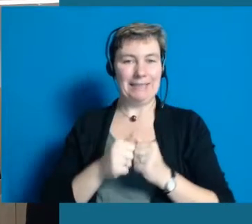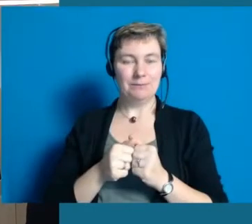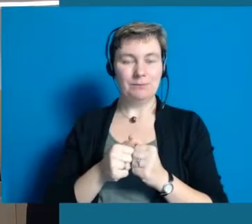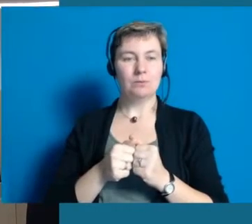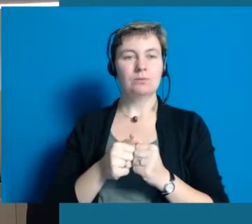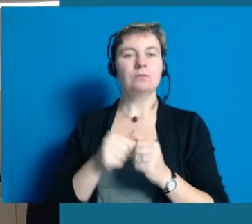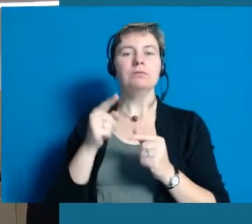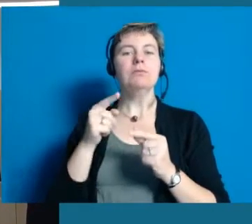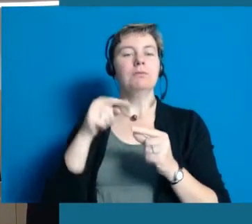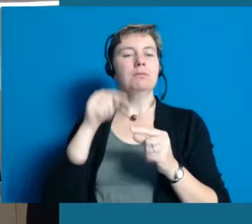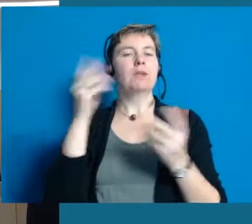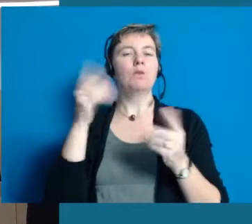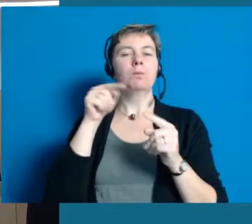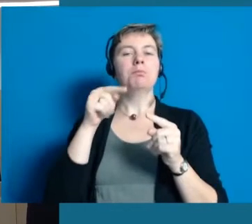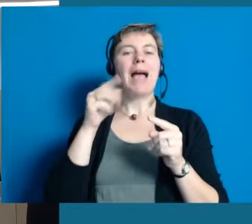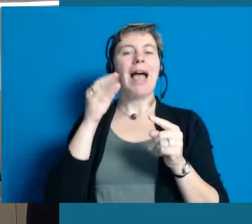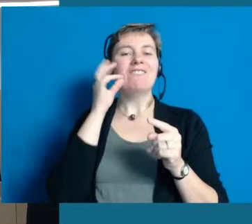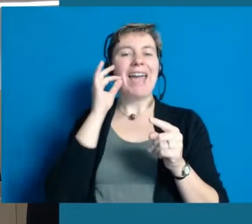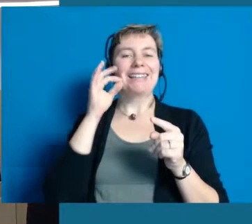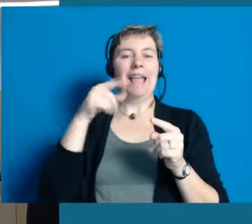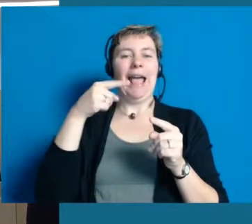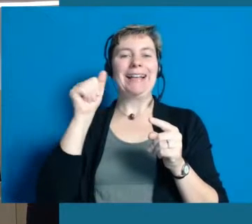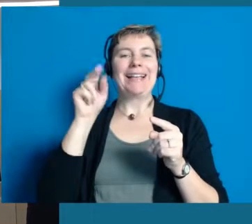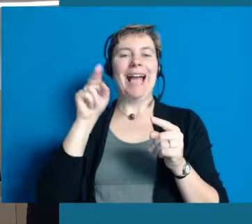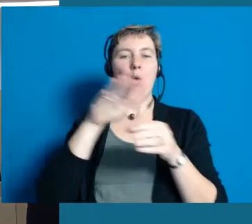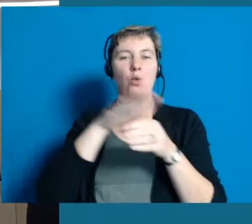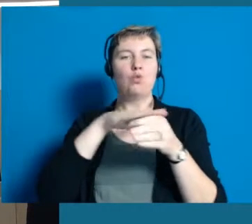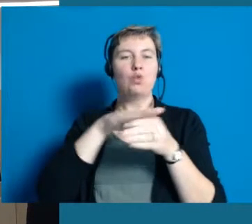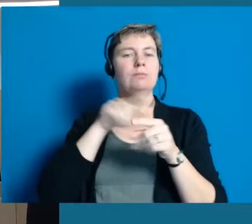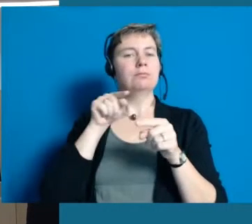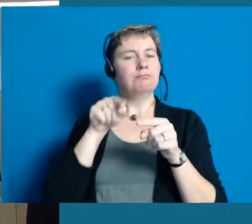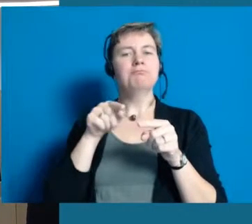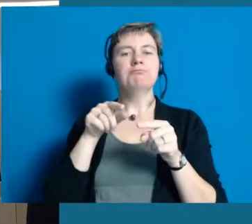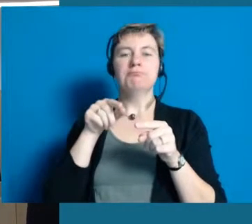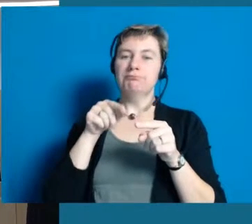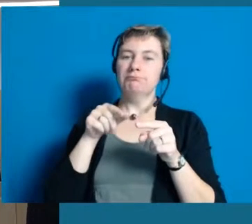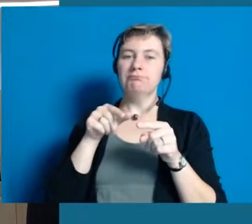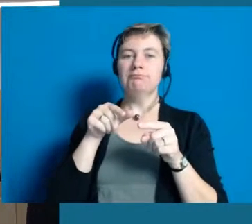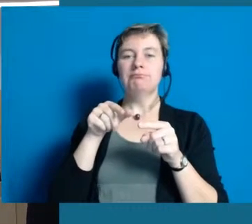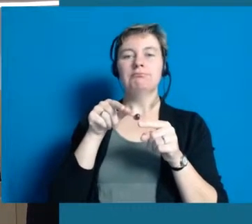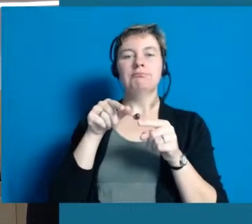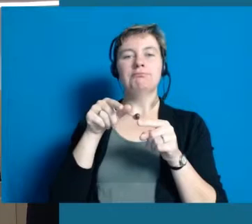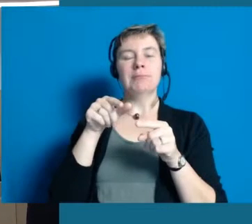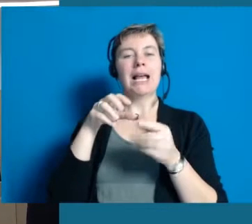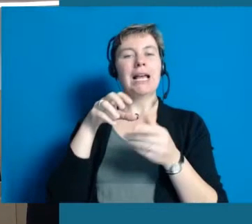Bei uns wir der tollste Rheingauer Riesling angebaut, den man sich vorstellen kann.